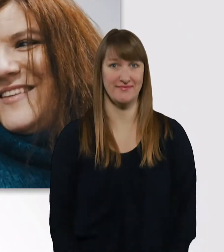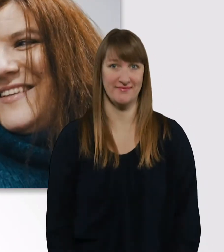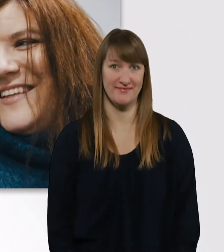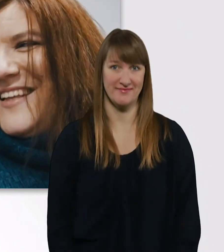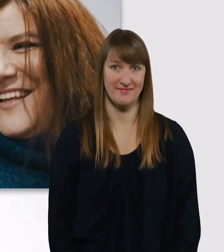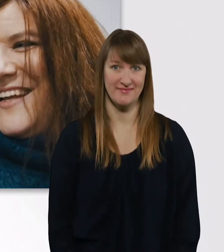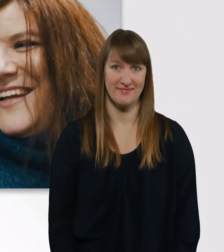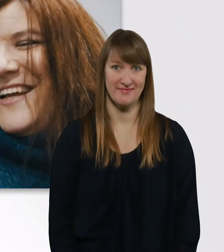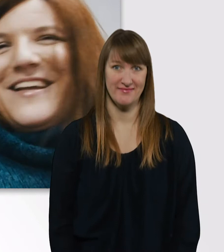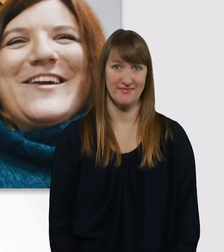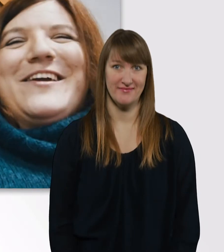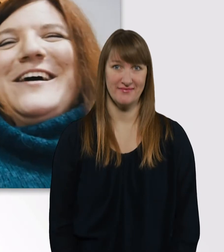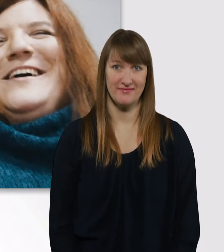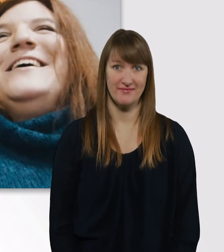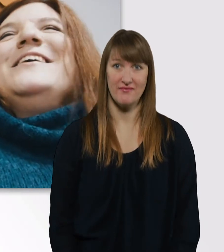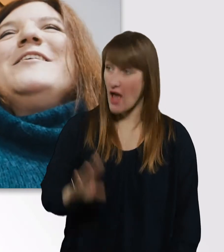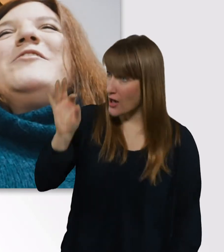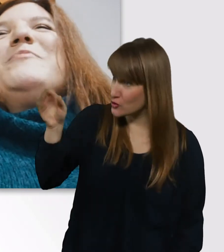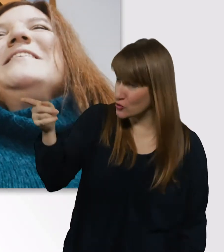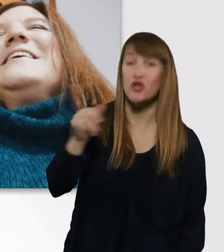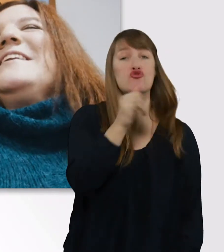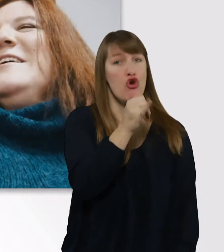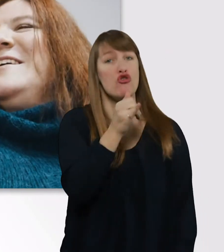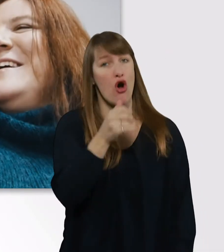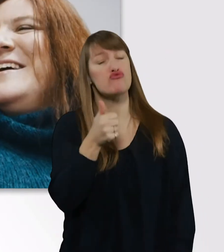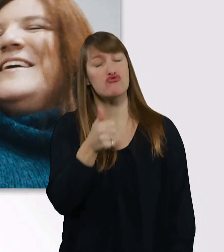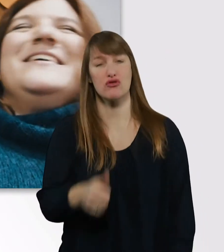Alles gut? - Ja ja. Spastik, ne? - Ja ja.